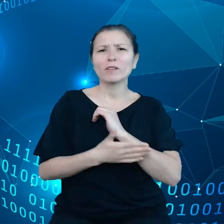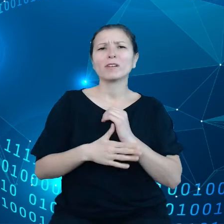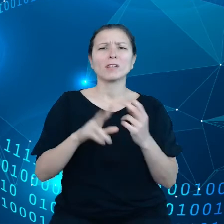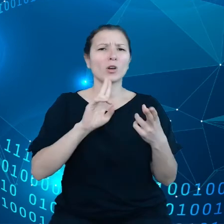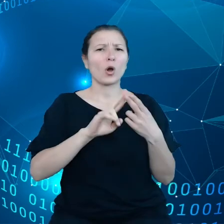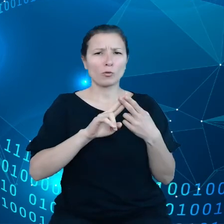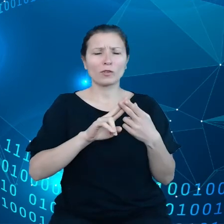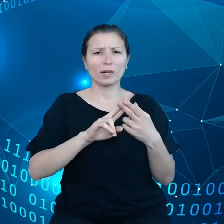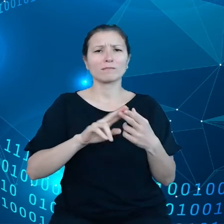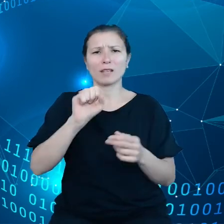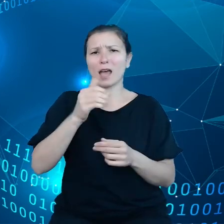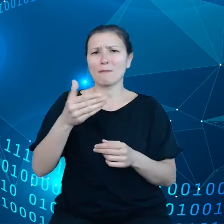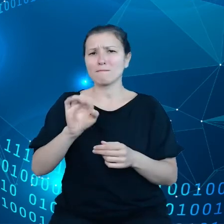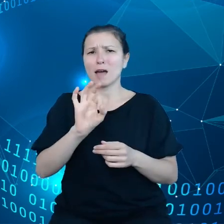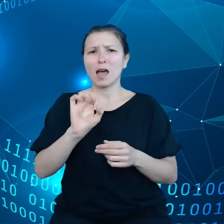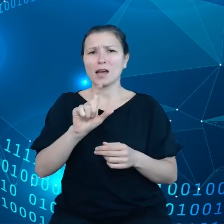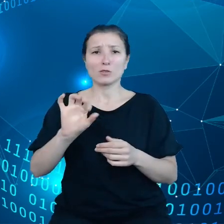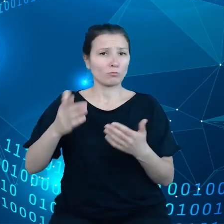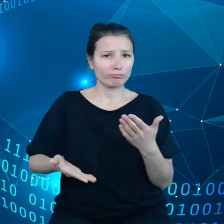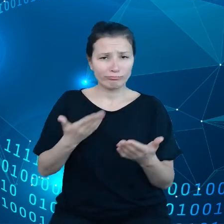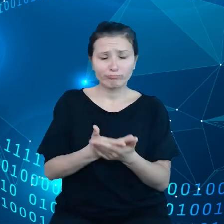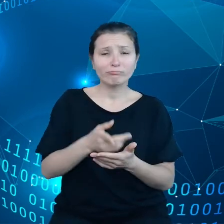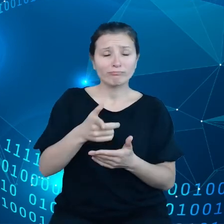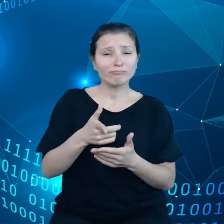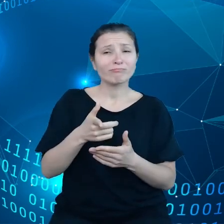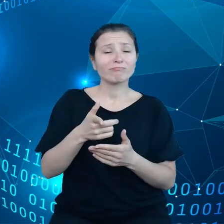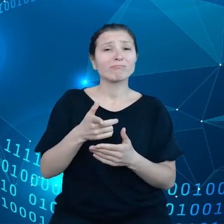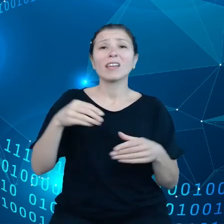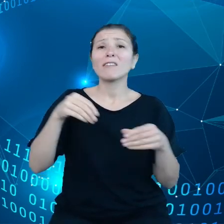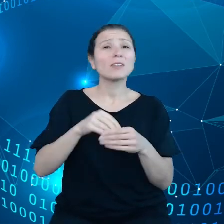mówi o tym, że oni mają wyłączną kontrolę i wyłączną własność nad